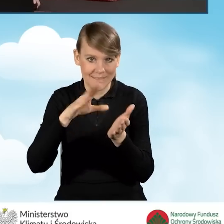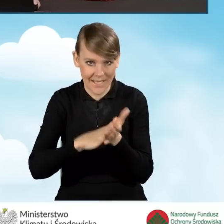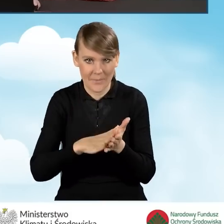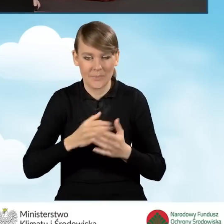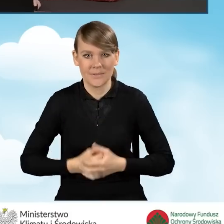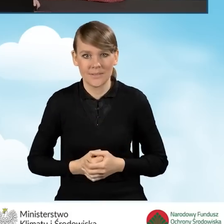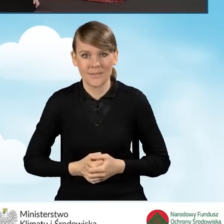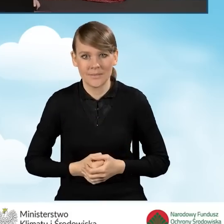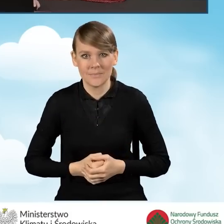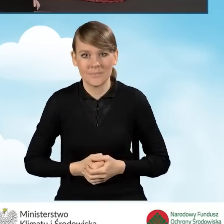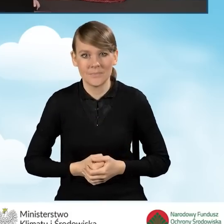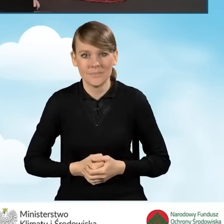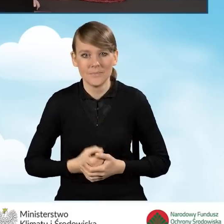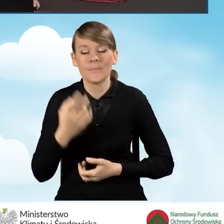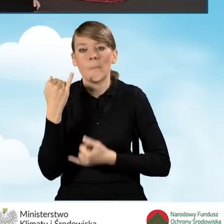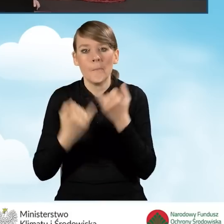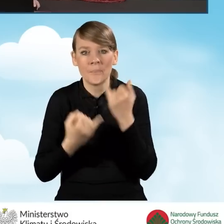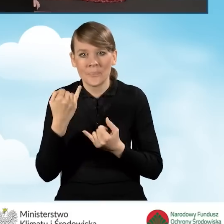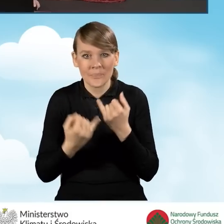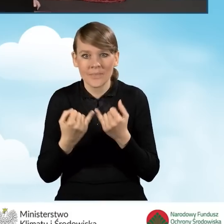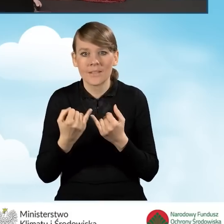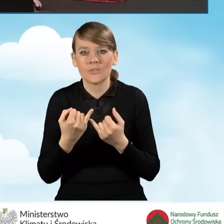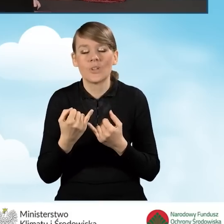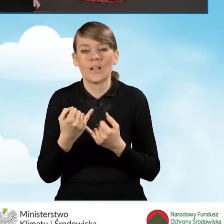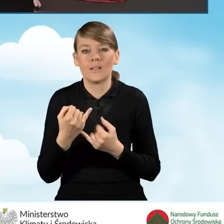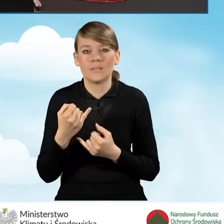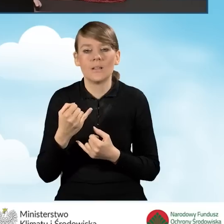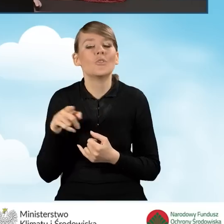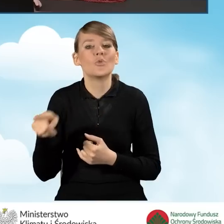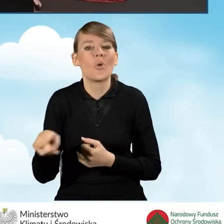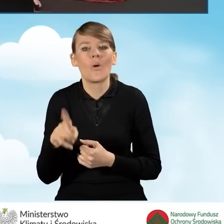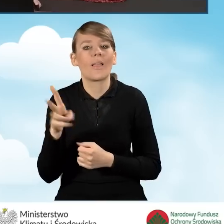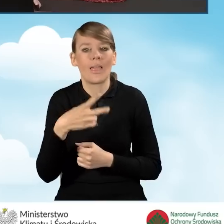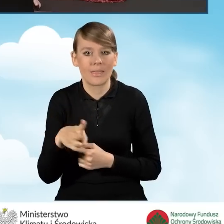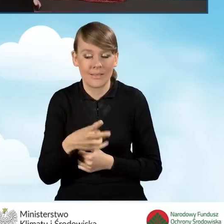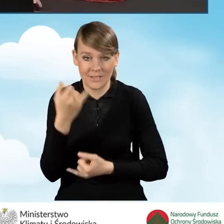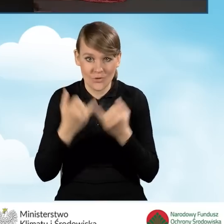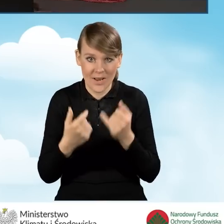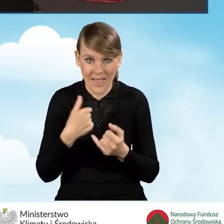Natomiast w sytuacji kiedy wniosek, jest to wymagane tak naprawdę w sytuacji, kiedy wniosek będziemy podpisywać